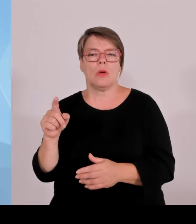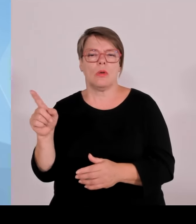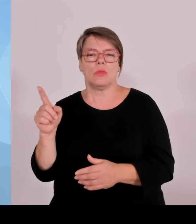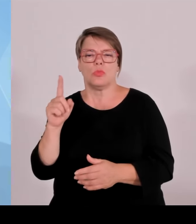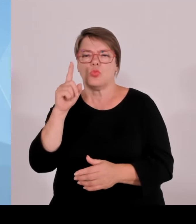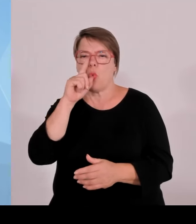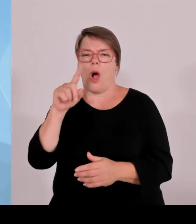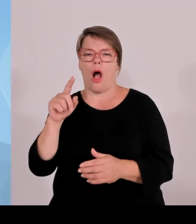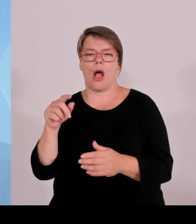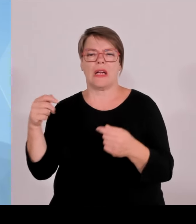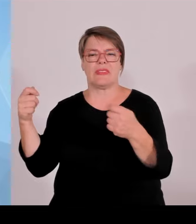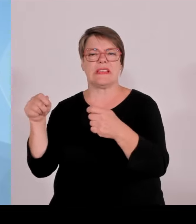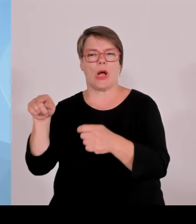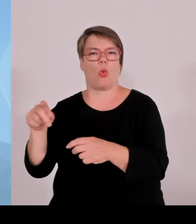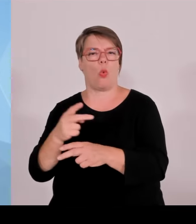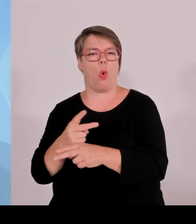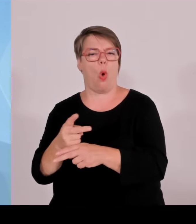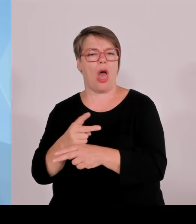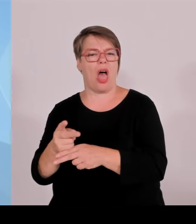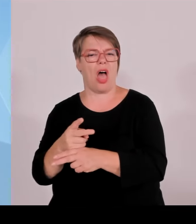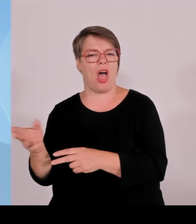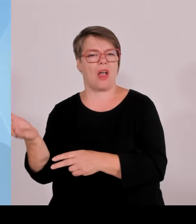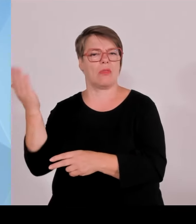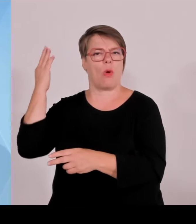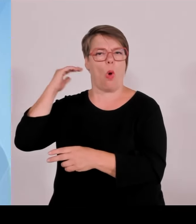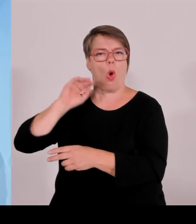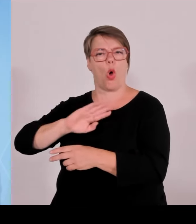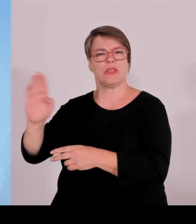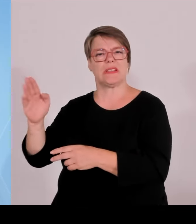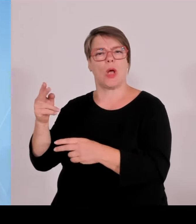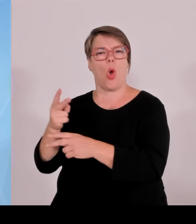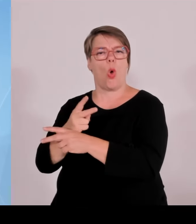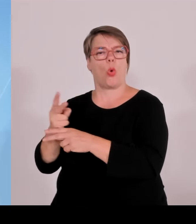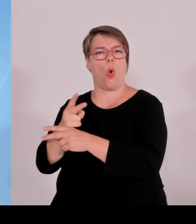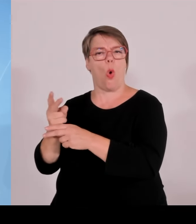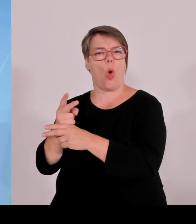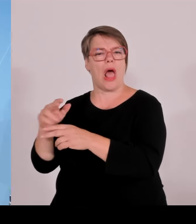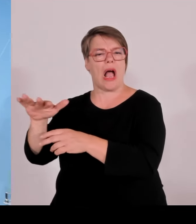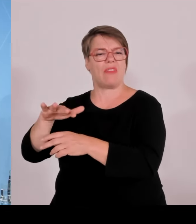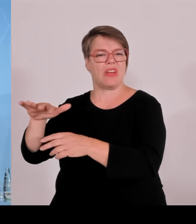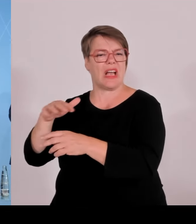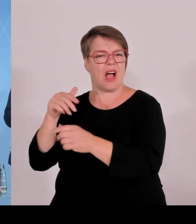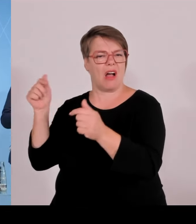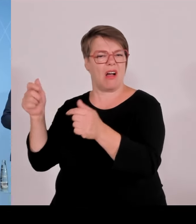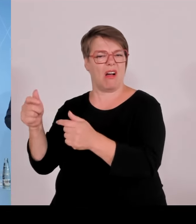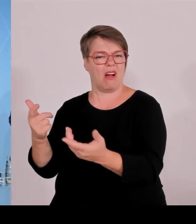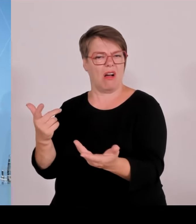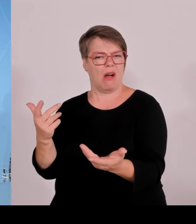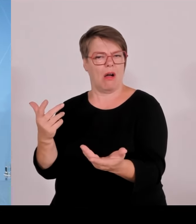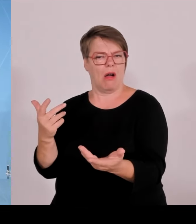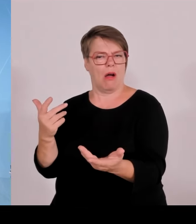Soweit von meiner Seite. (Rednerwechsel) Vielen Dank, Herr Staatsminister Aiwanger, bitte. (Rednerwechsel) Ja, Thema Grenzkontrollen.